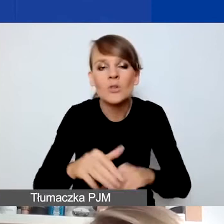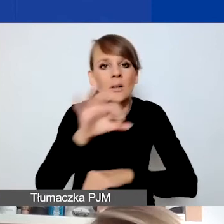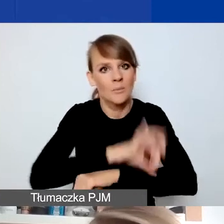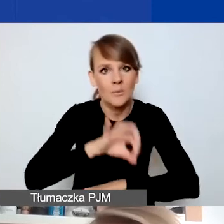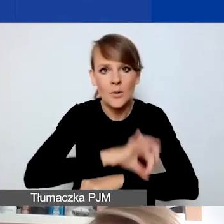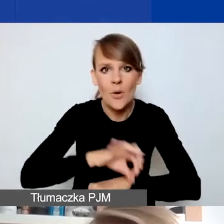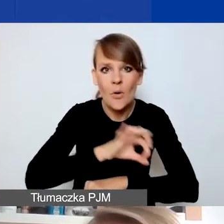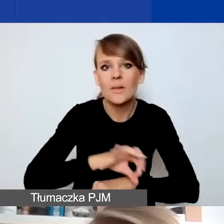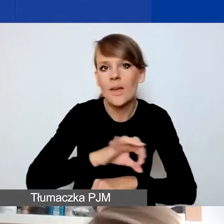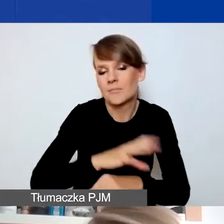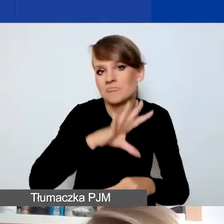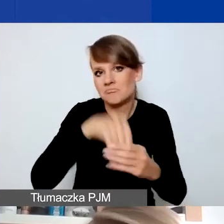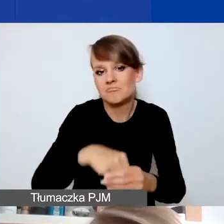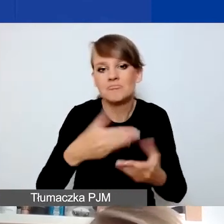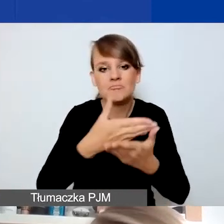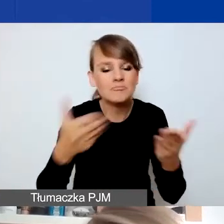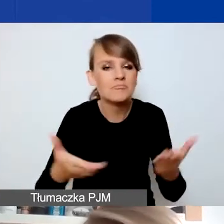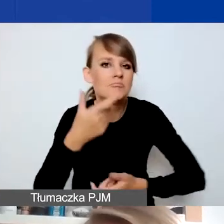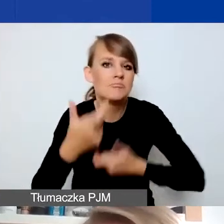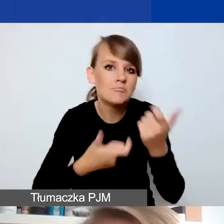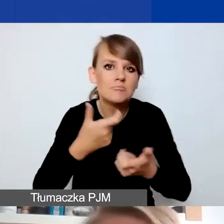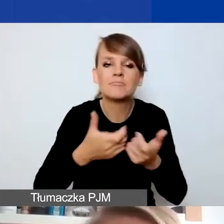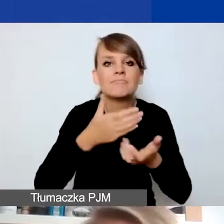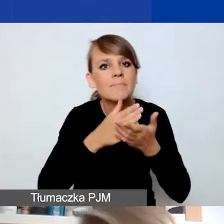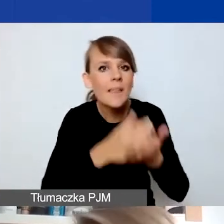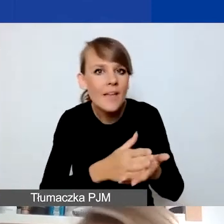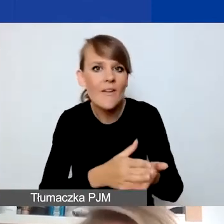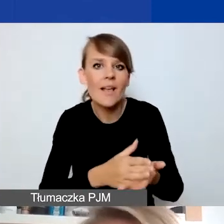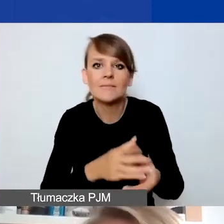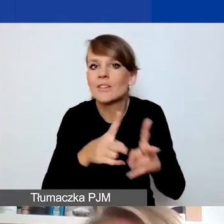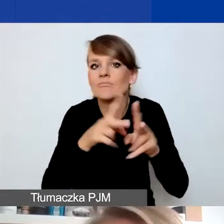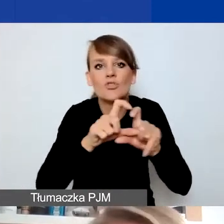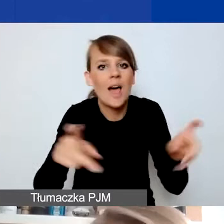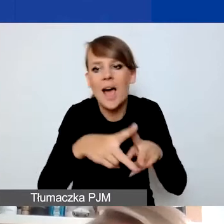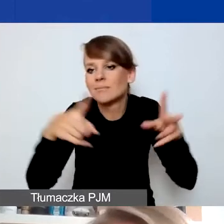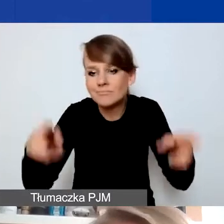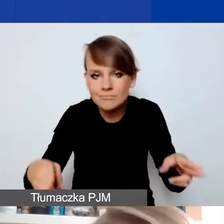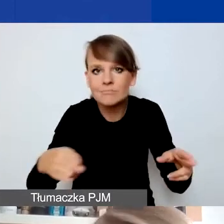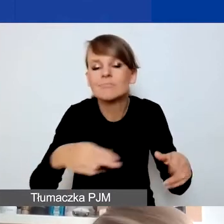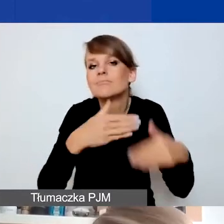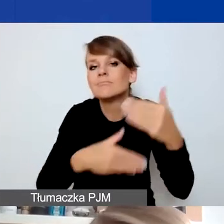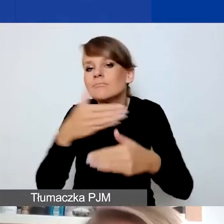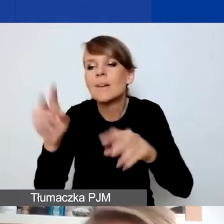po prostu realizujecie interwencję przez określony czas. Kryzys dobiega końca, wy kończycie działania.